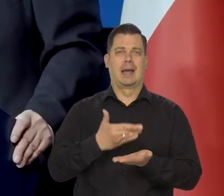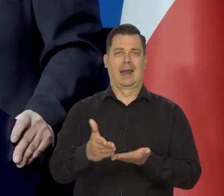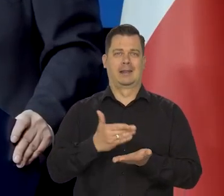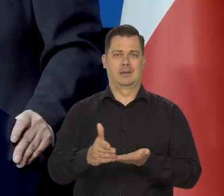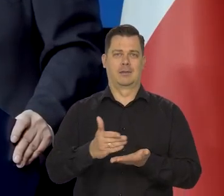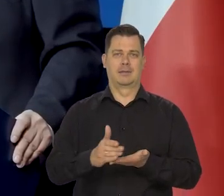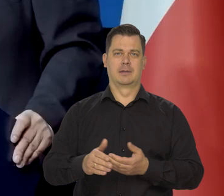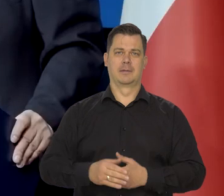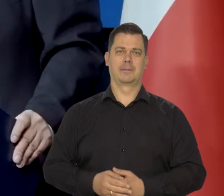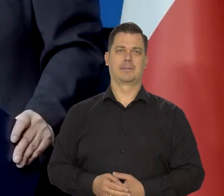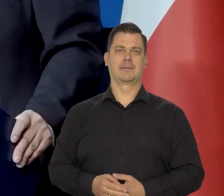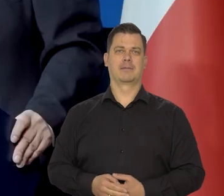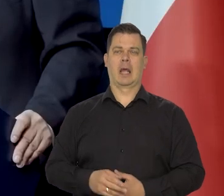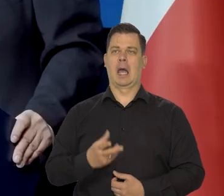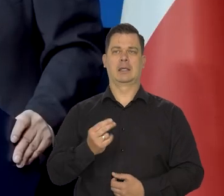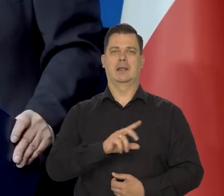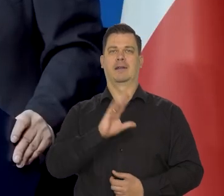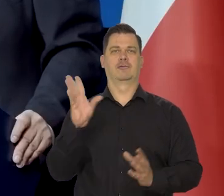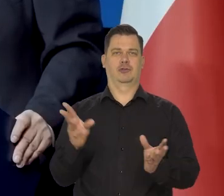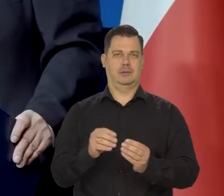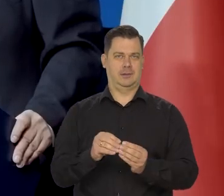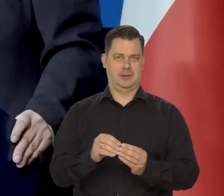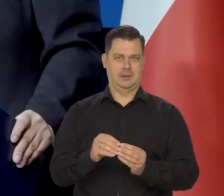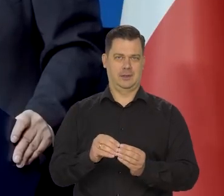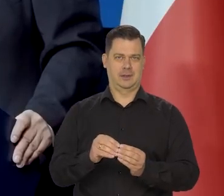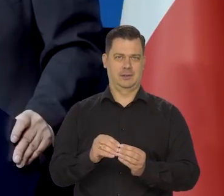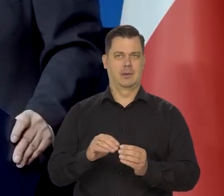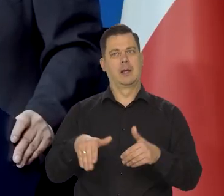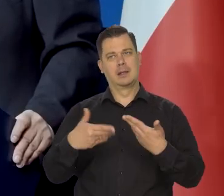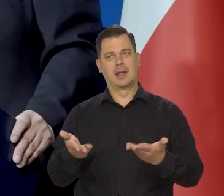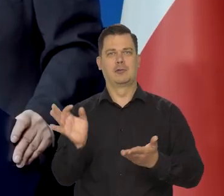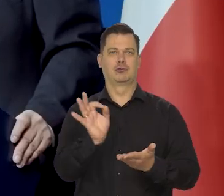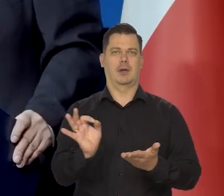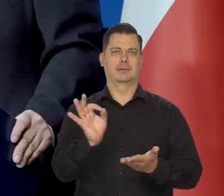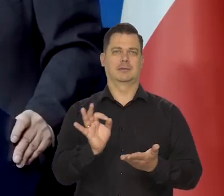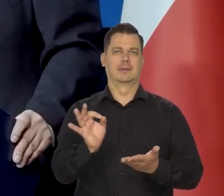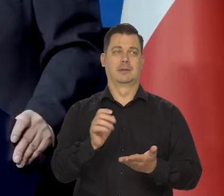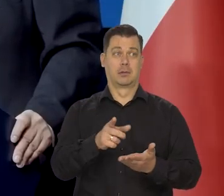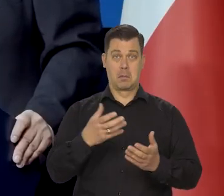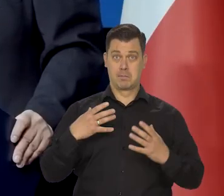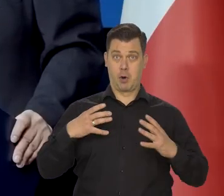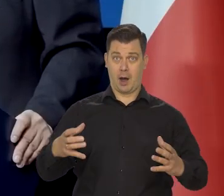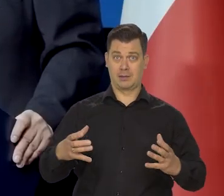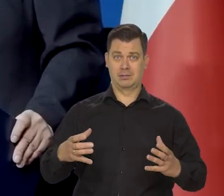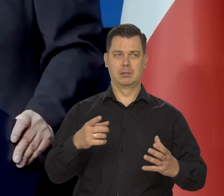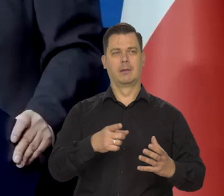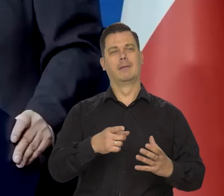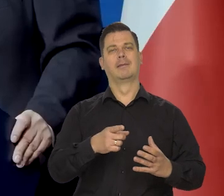A nie także dawać dodatkowy luz i środki najbogatszym,